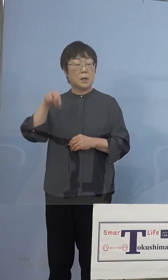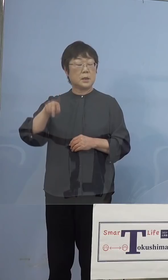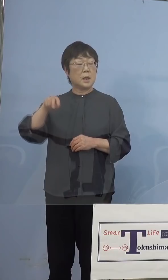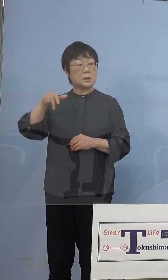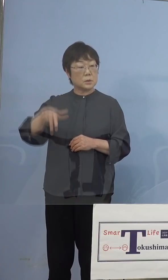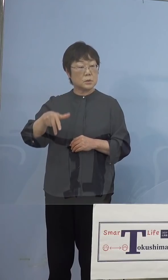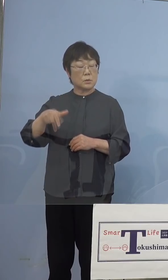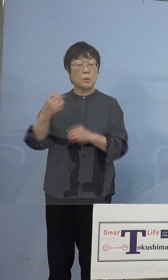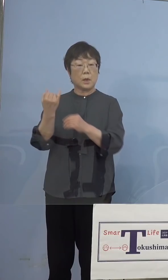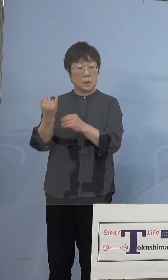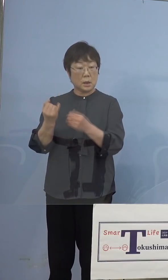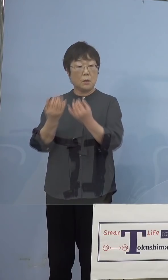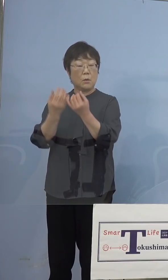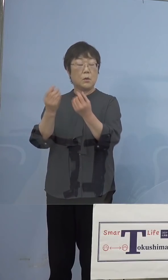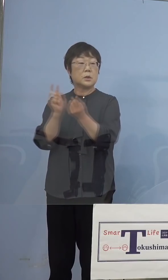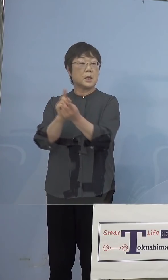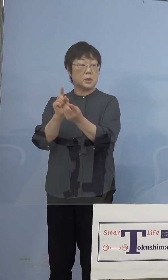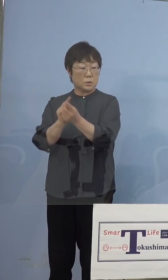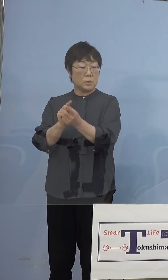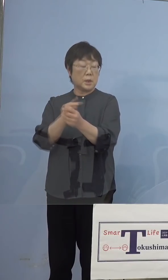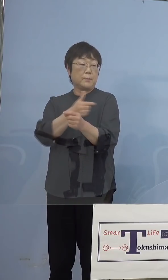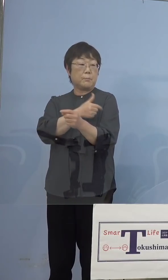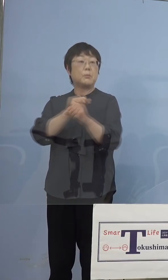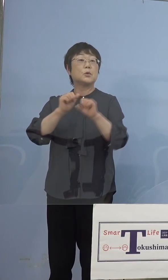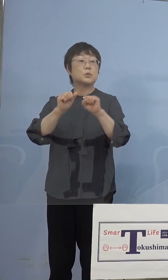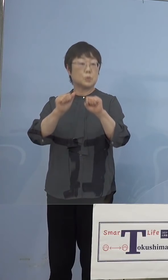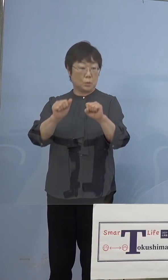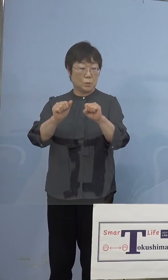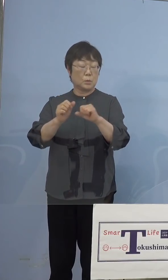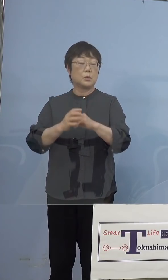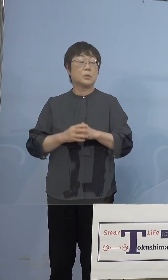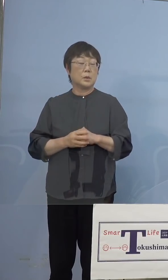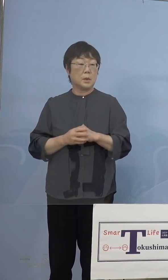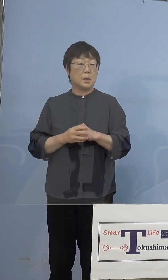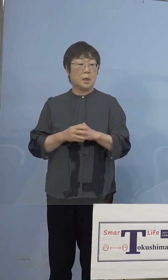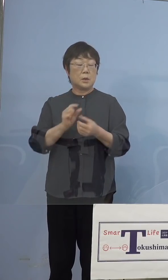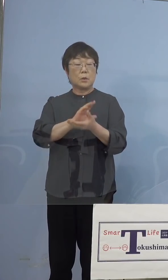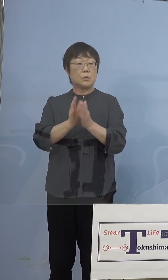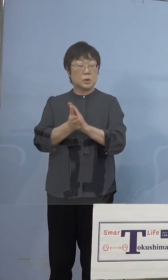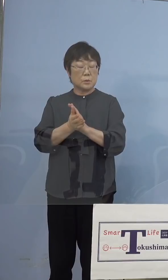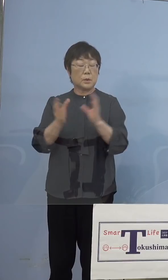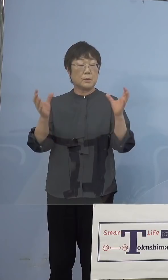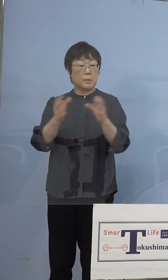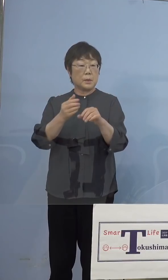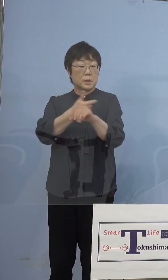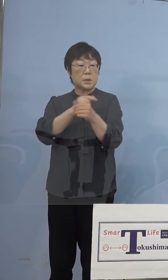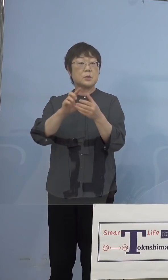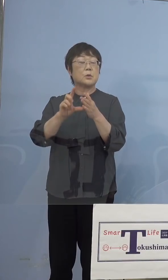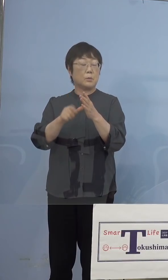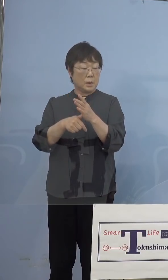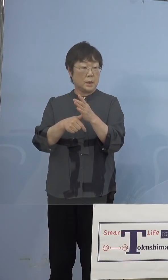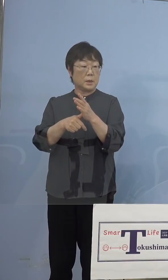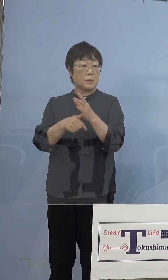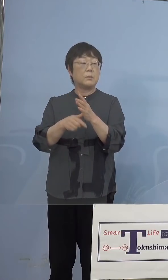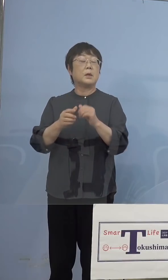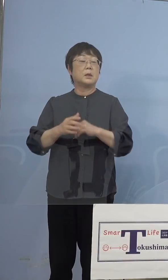対象に打たせていただくということで 県の大規模接種の場合には全ての